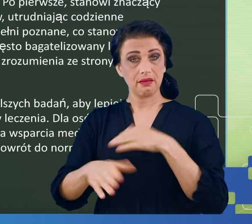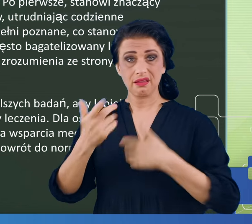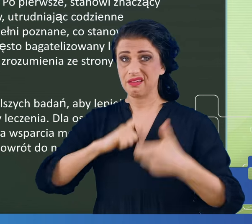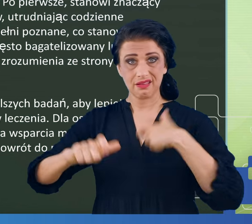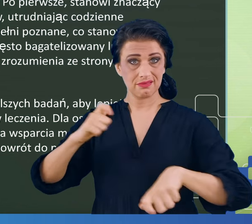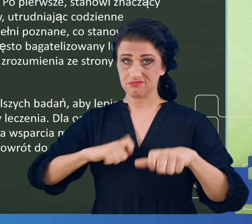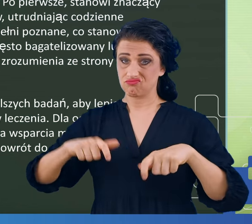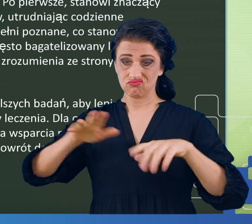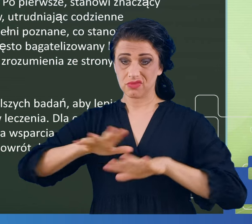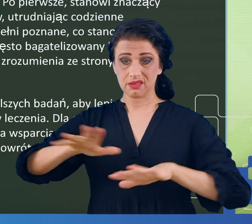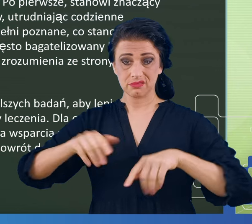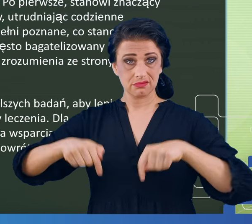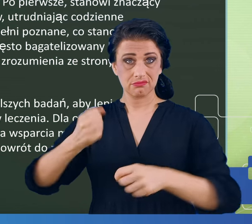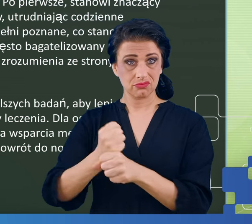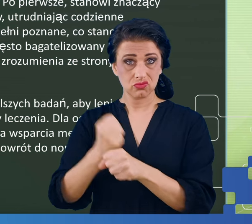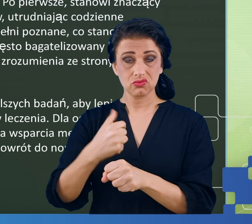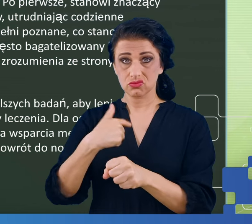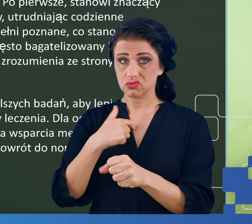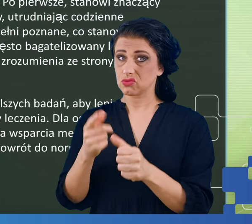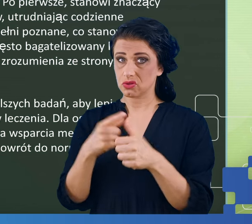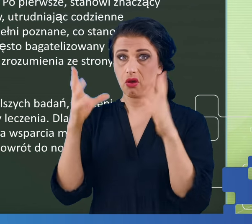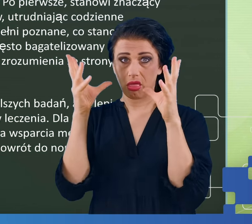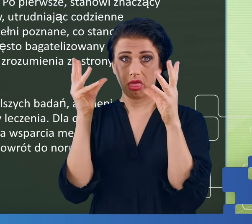z miejsca w którym pracują, nie lubiących swojej pracy.